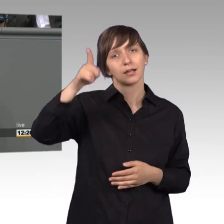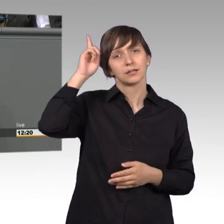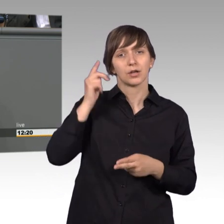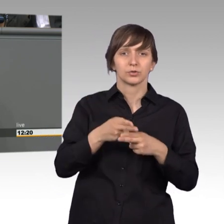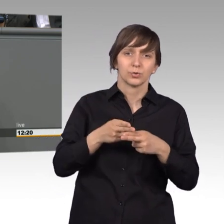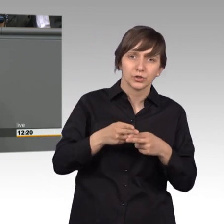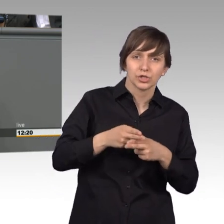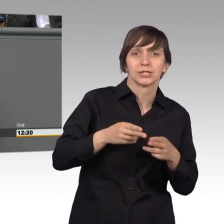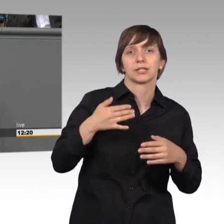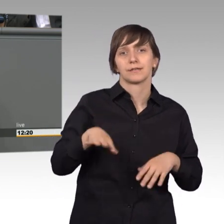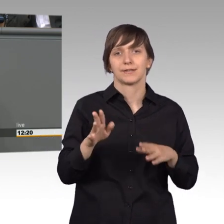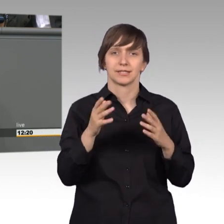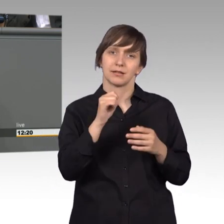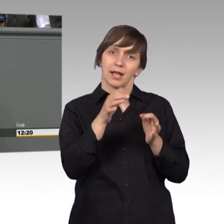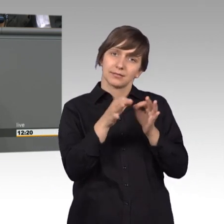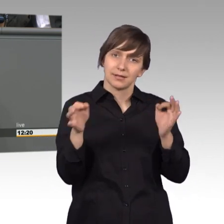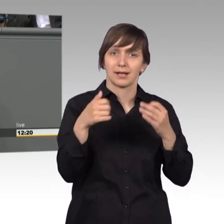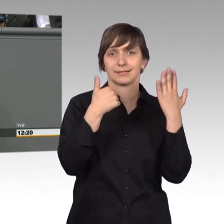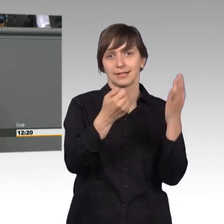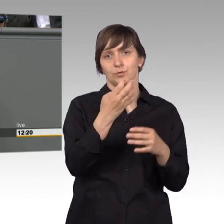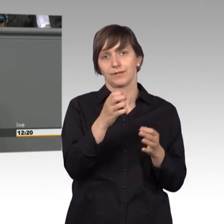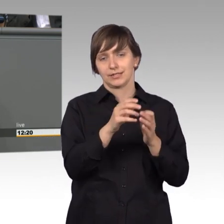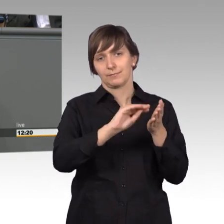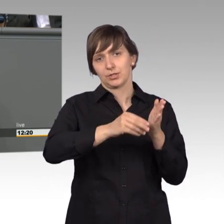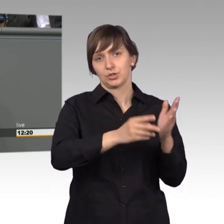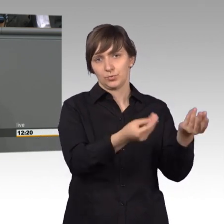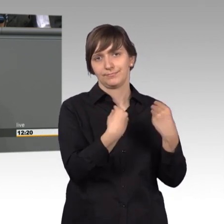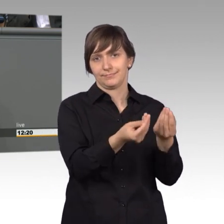Petitionen pro Werktag eingereicht. Ein Zeichen dafür, dass Bürgerinnen und